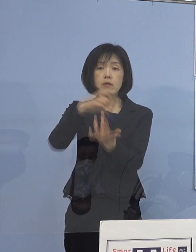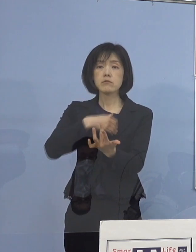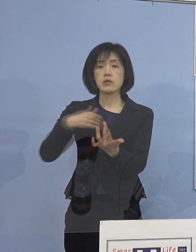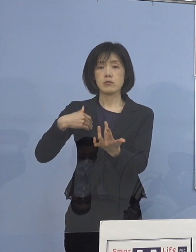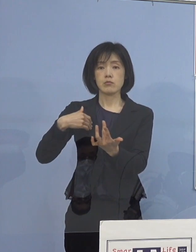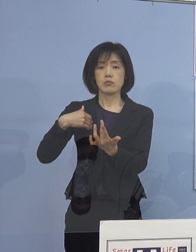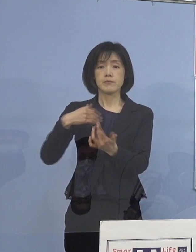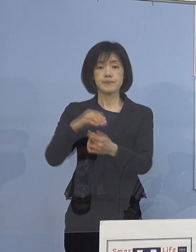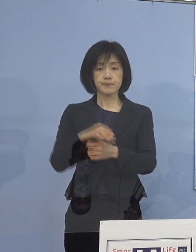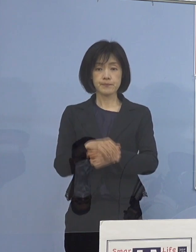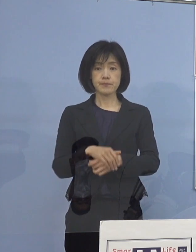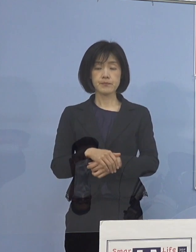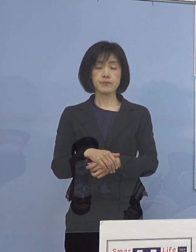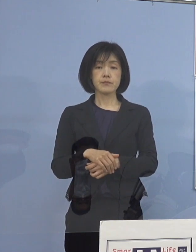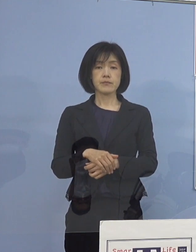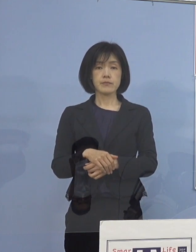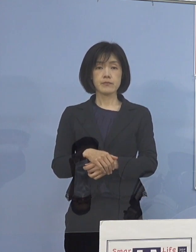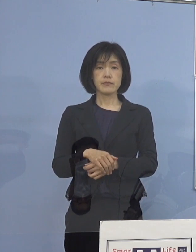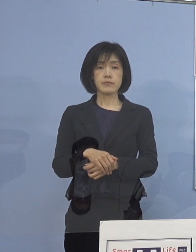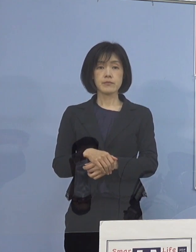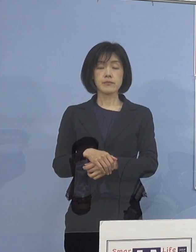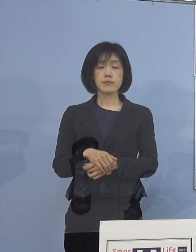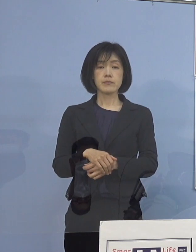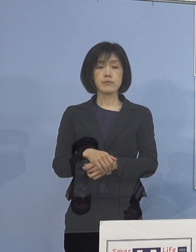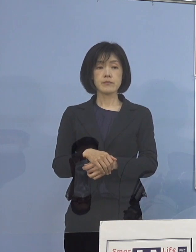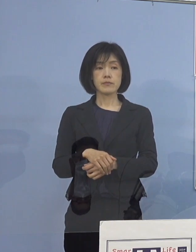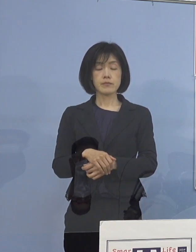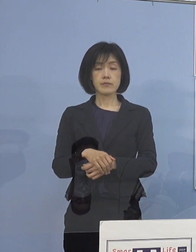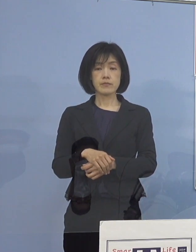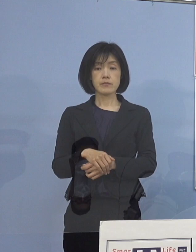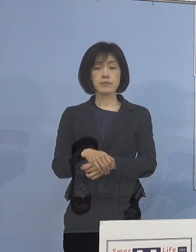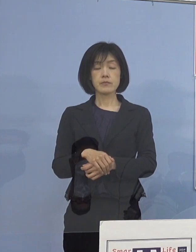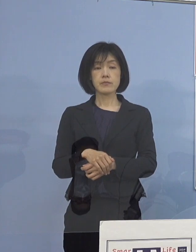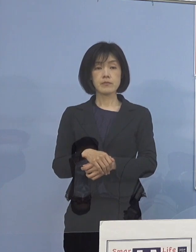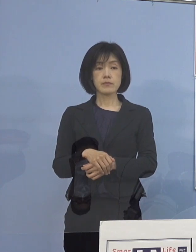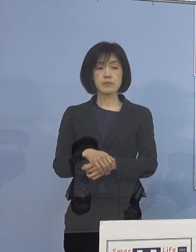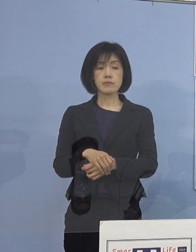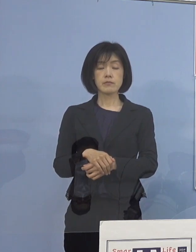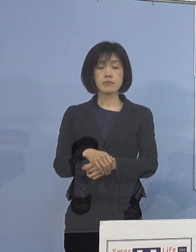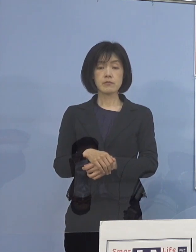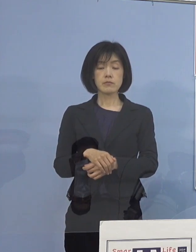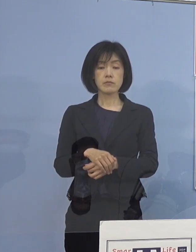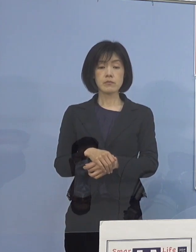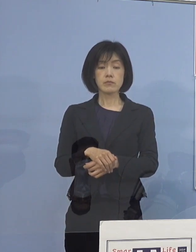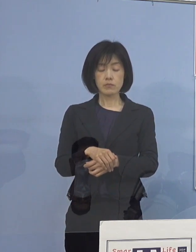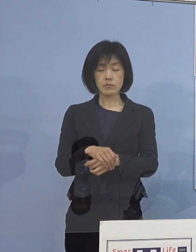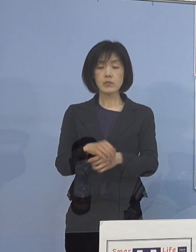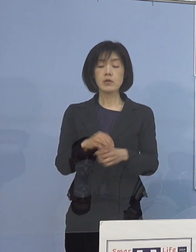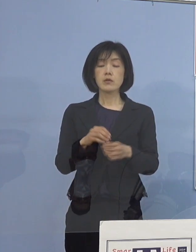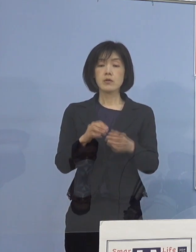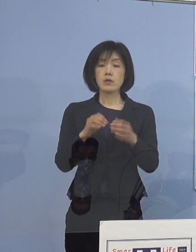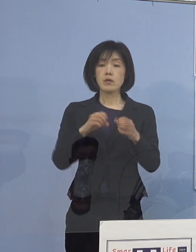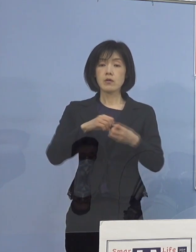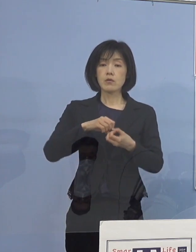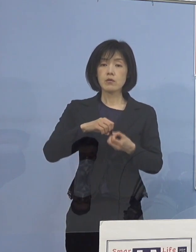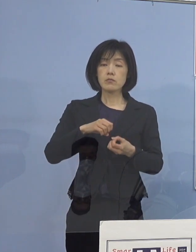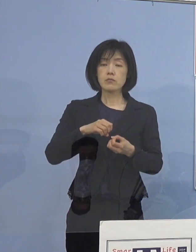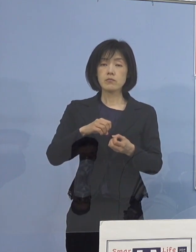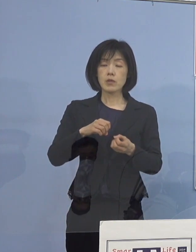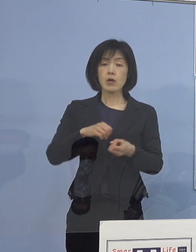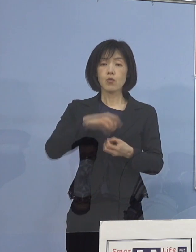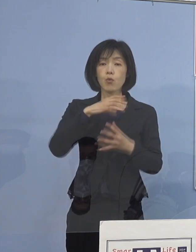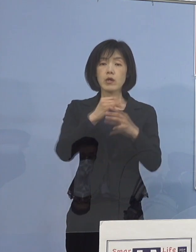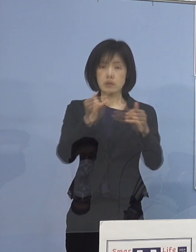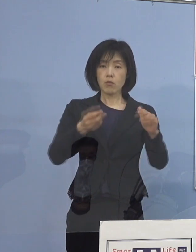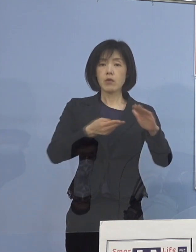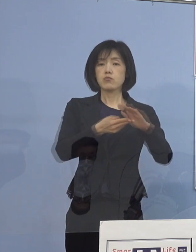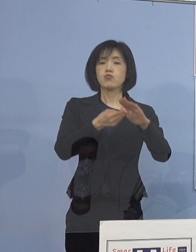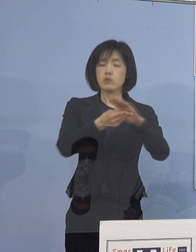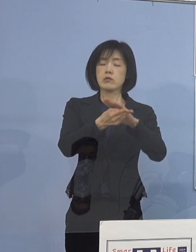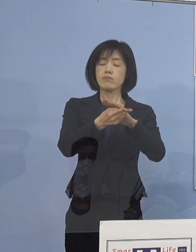そうした点を考えていくと 割と高齢者の人たちが入院していると